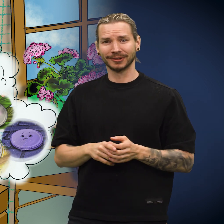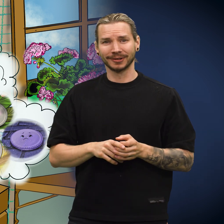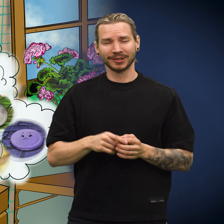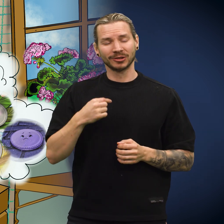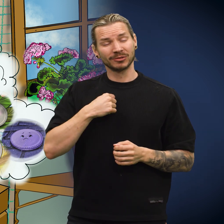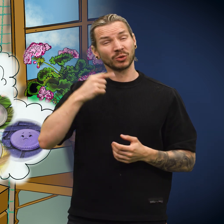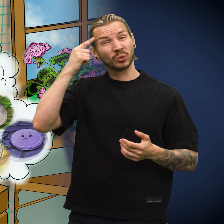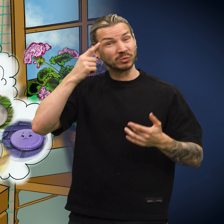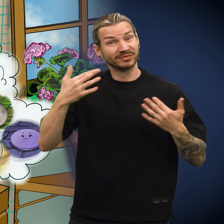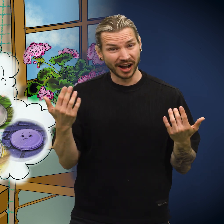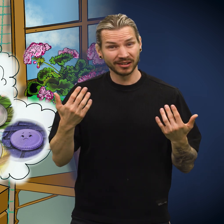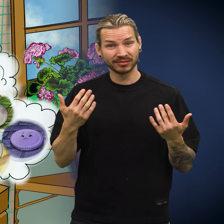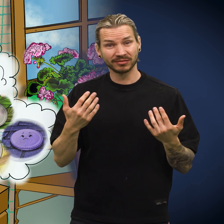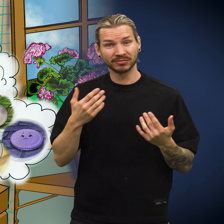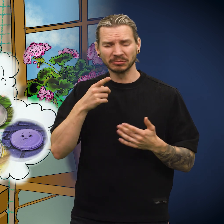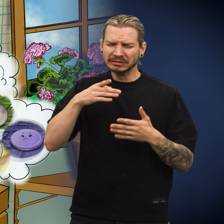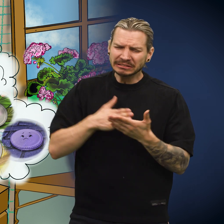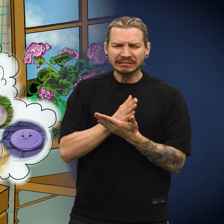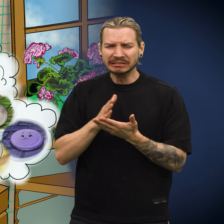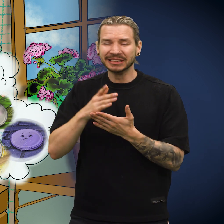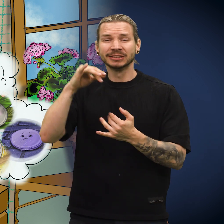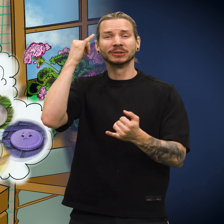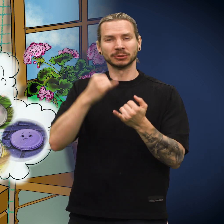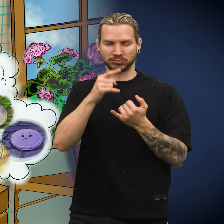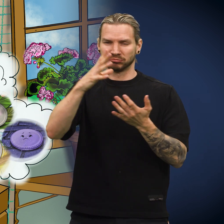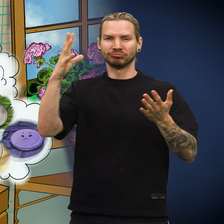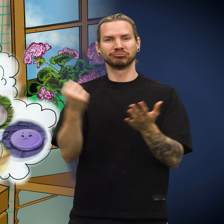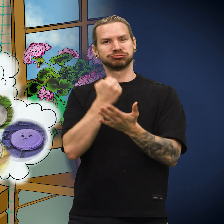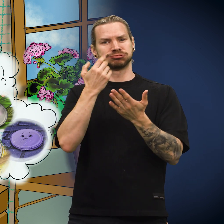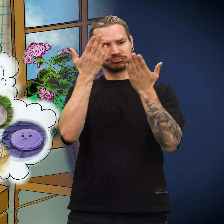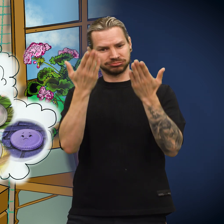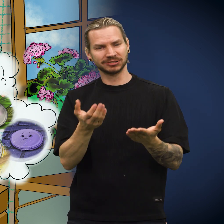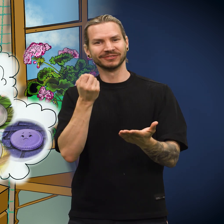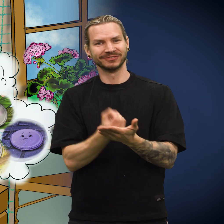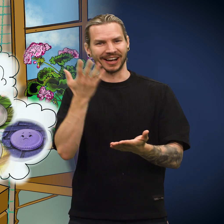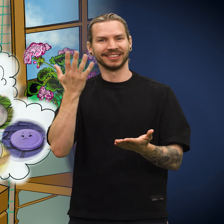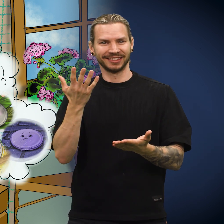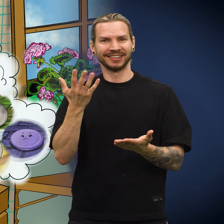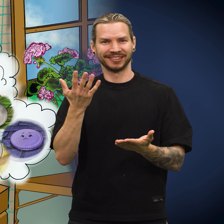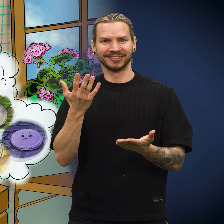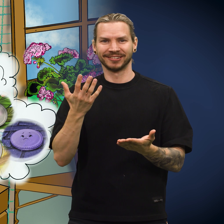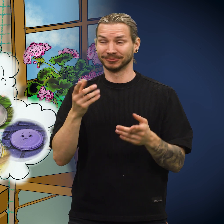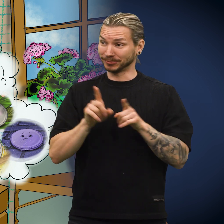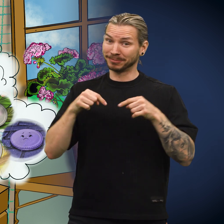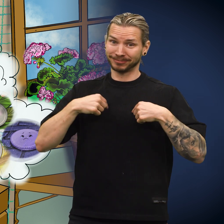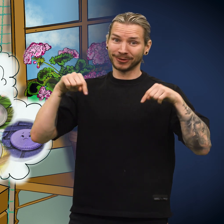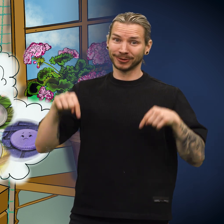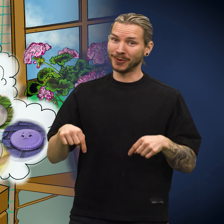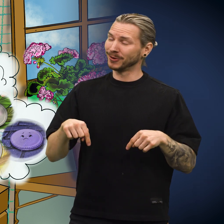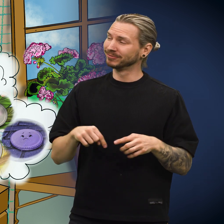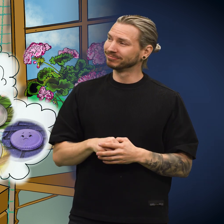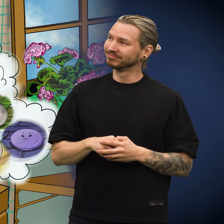«Det jeg tror på, er at etter motgang kommer alt til sin rette, slik som med meg nå.»